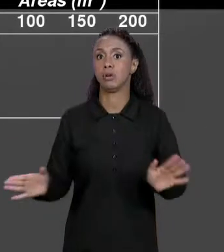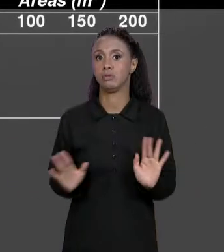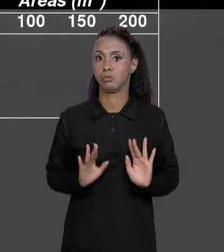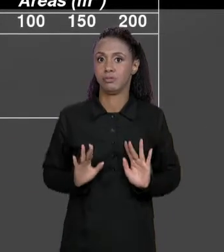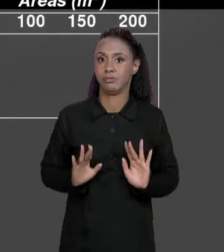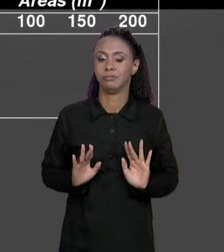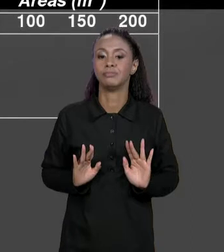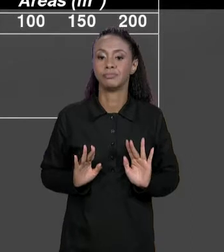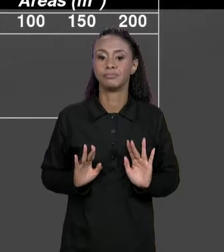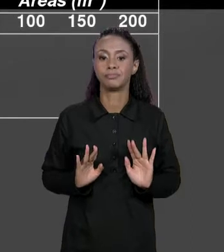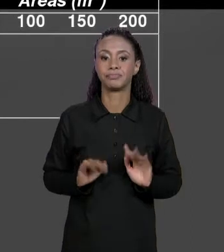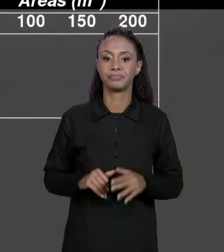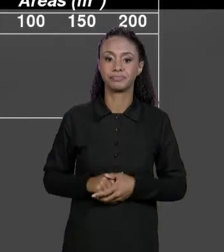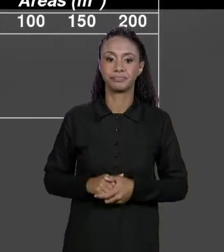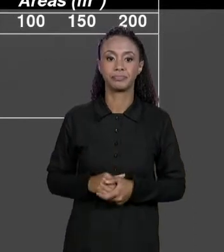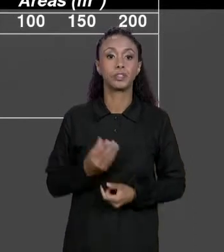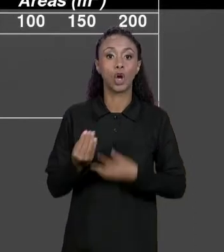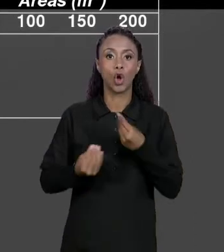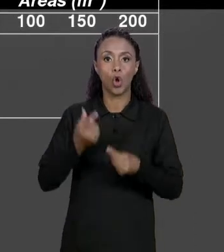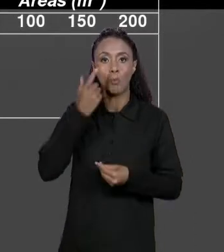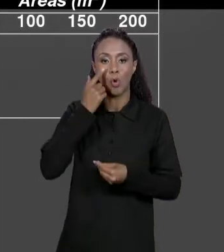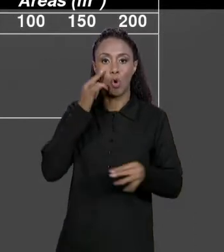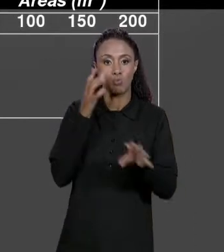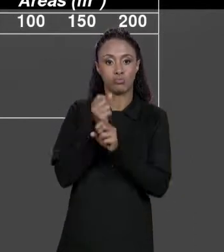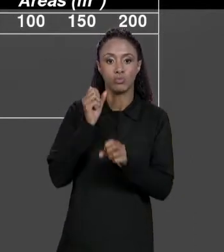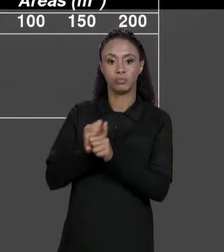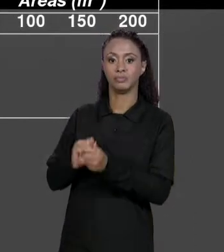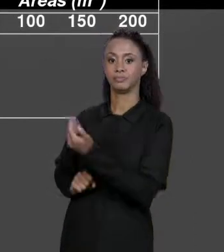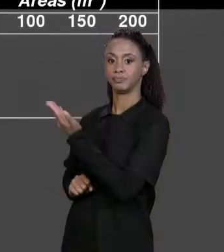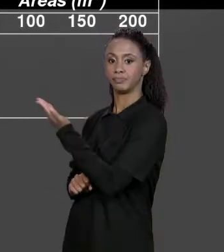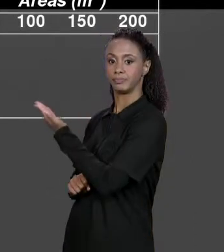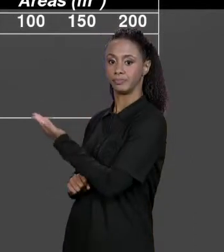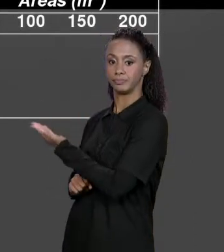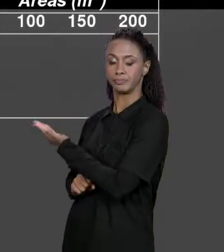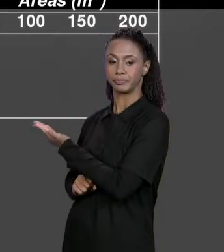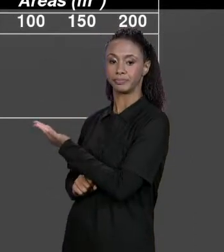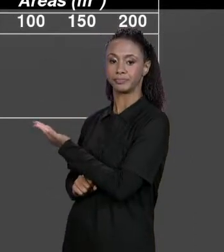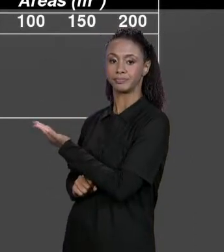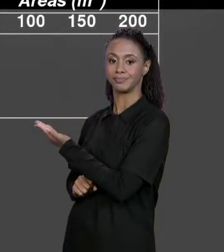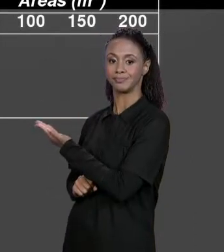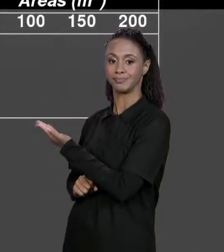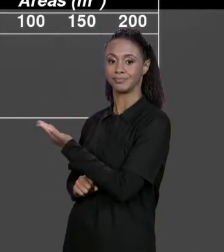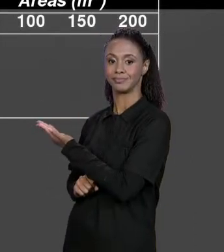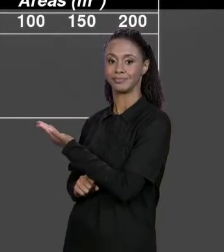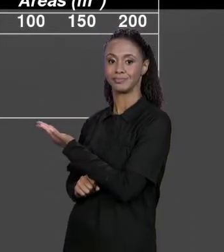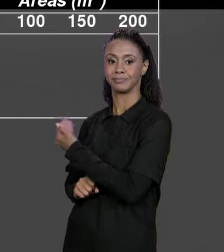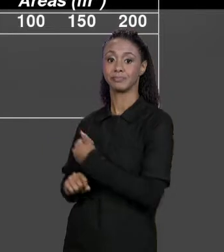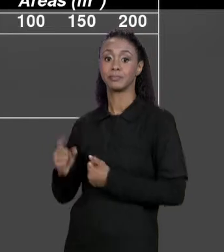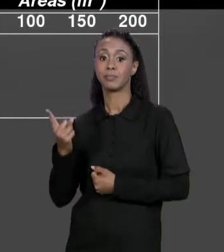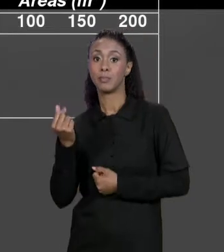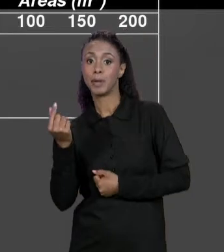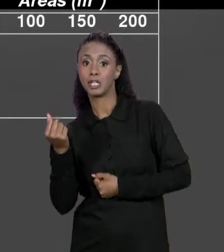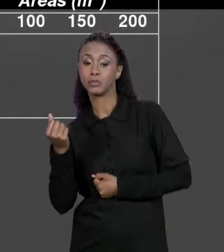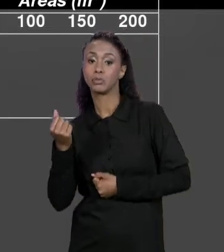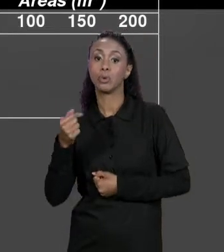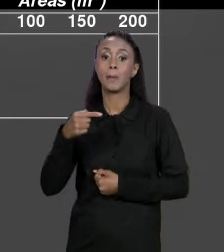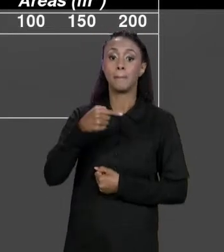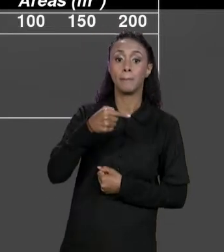SUBTRAI DO PREÇO, ENTÃO PODE FAZER ESSE CÁLCULO POR ESSA FÓRMULA QUE ESTÁ AQUI: "PREÇO MENOS PREÇO VEZES DESCONTO",